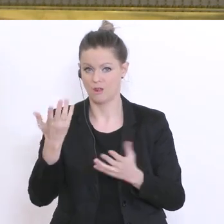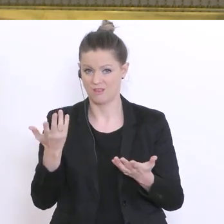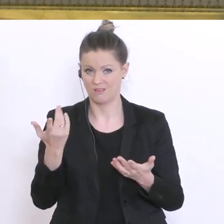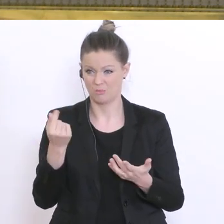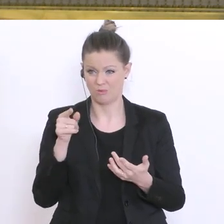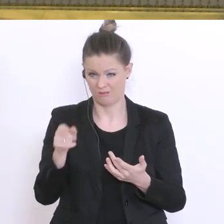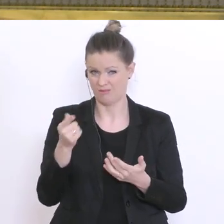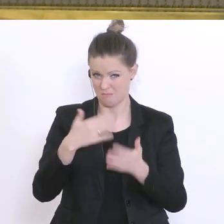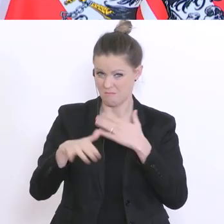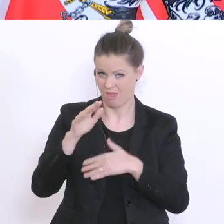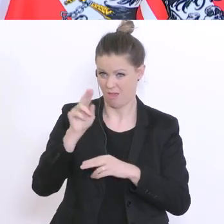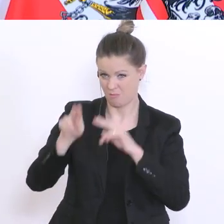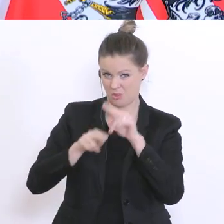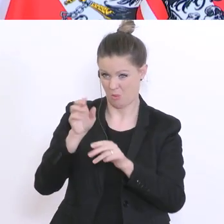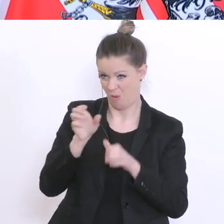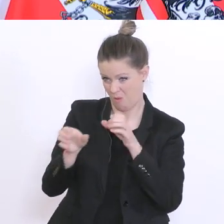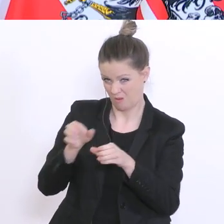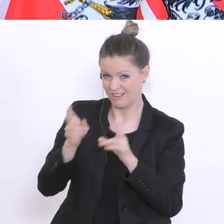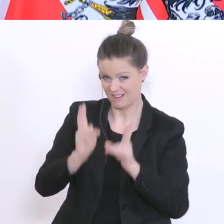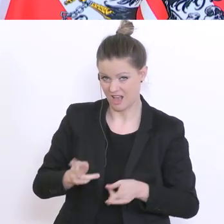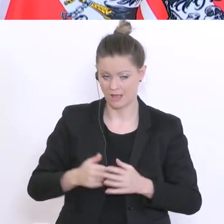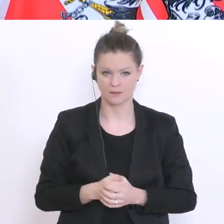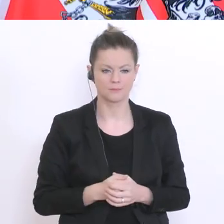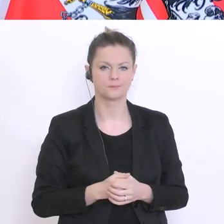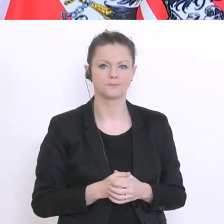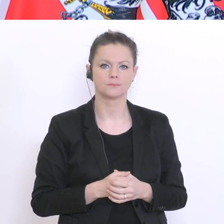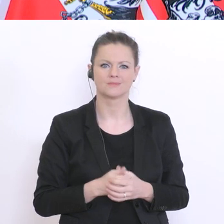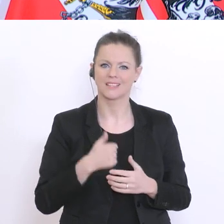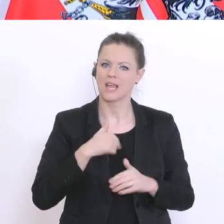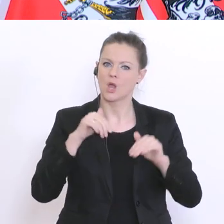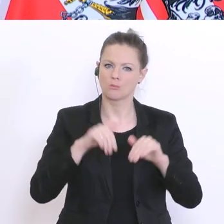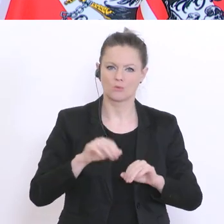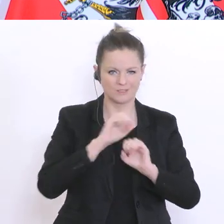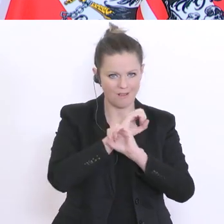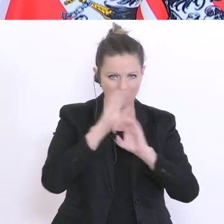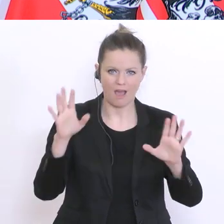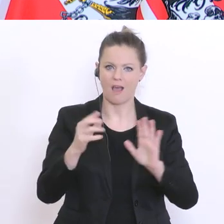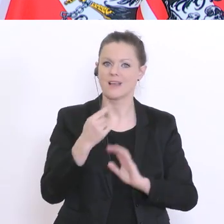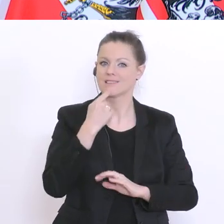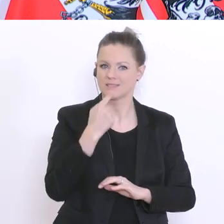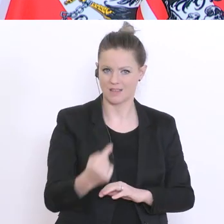Ich muss klarstellen: die Schulen bleiben weiterhin offen. Sie sind offen und sie